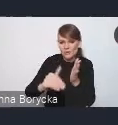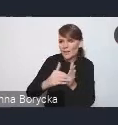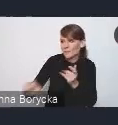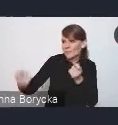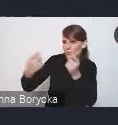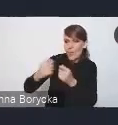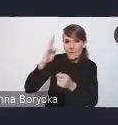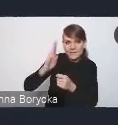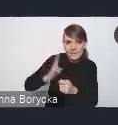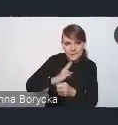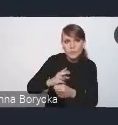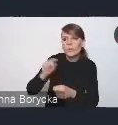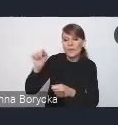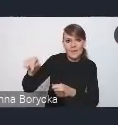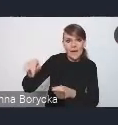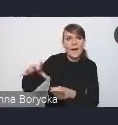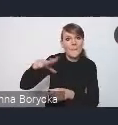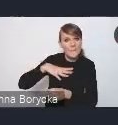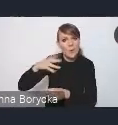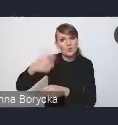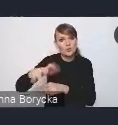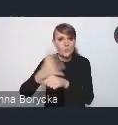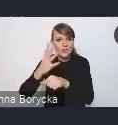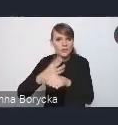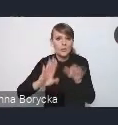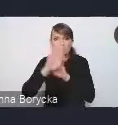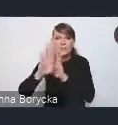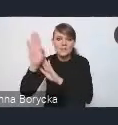pracowało ponad 150 przedstawicieli różnych środowisk,